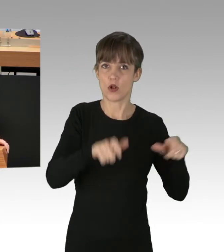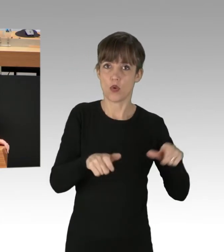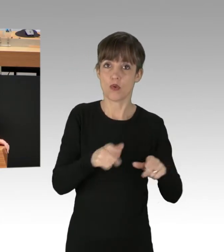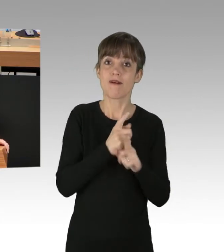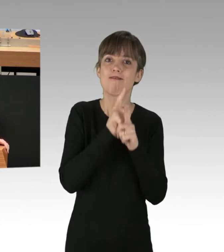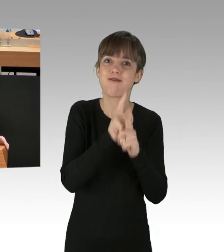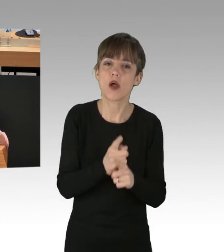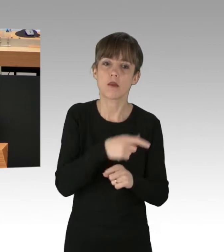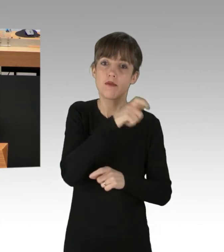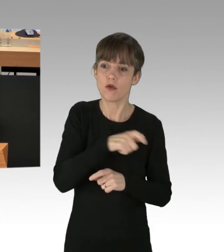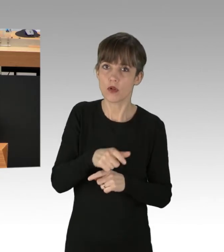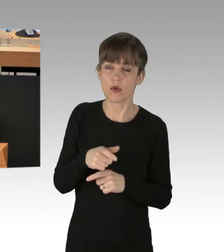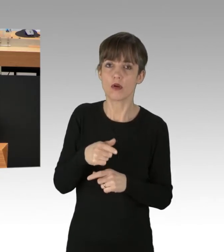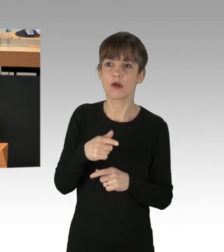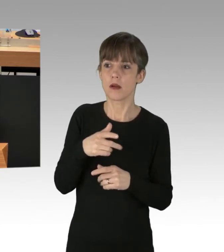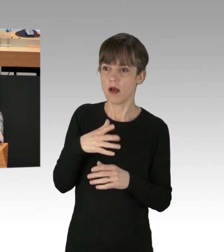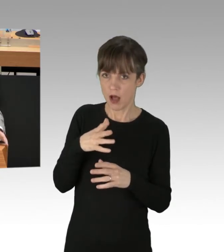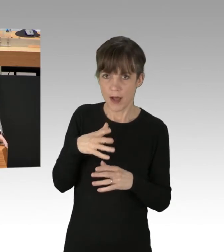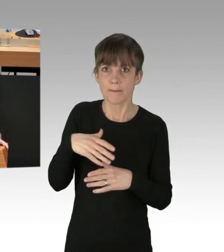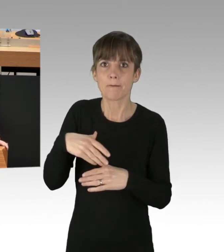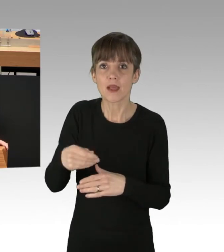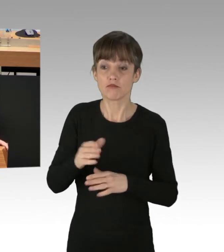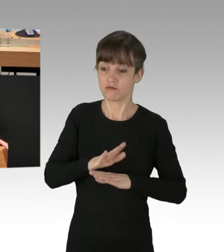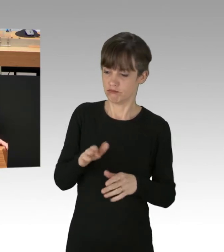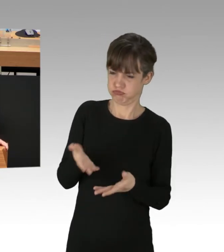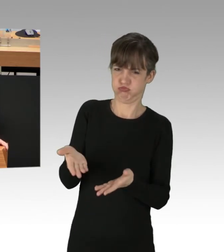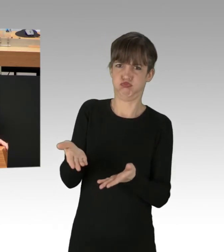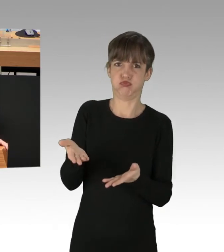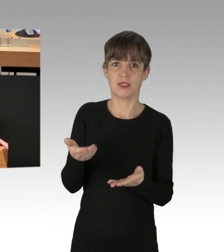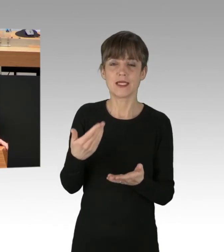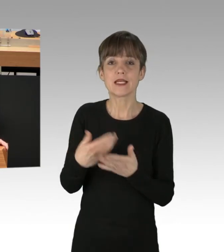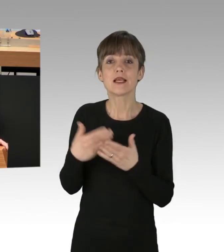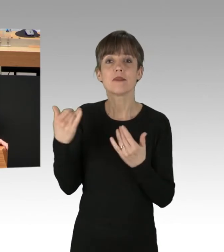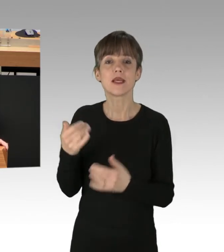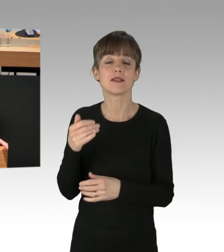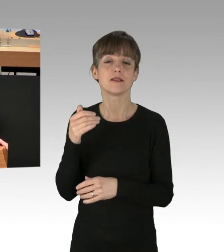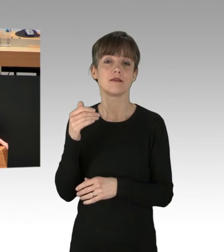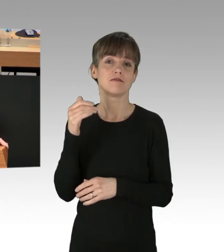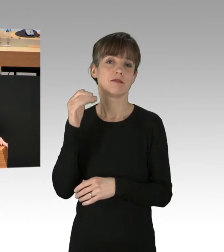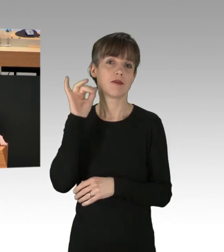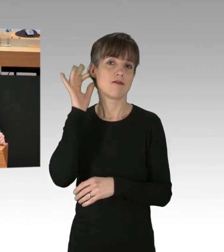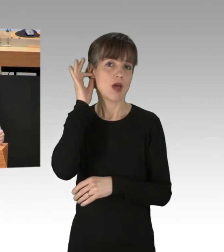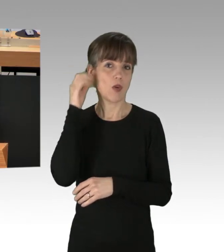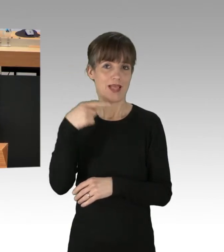Es ist an Ihnen, Frau Giffey, deutlich zu machen, dass ultimative Forderungen an den Gesetzgeber, gestützt auf Gewalt.